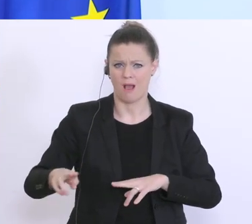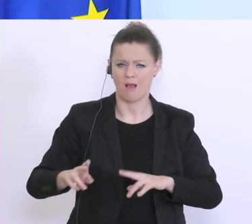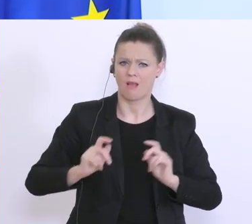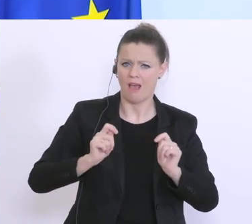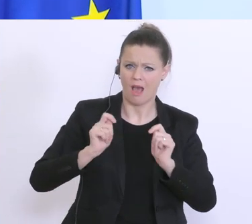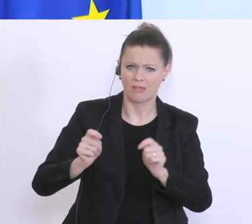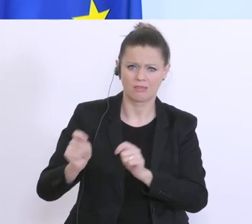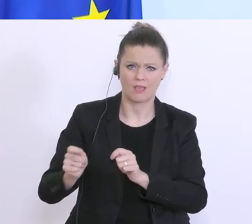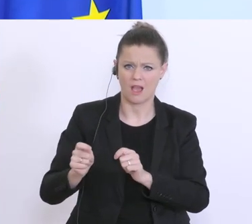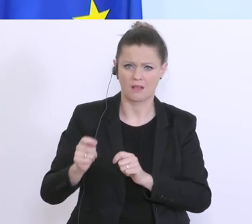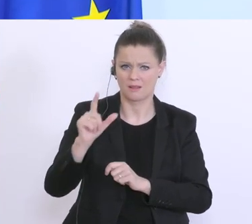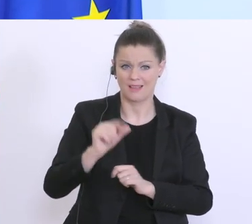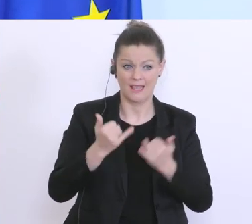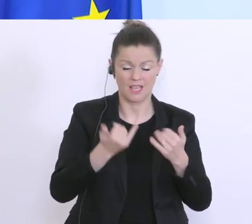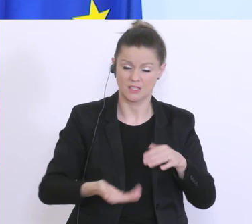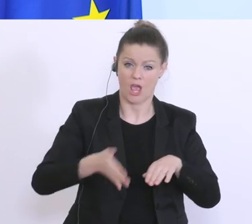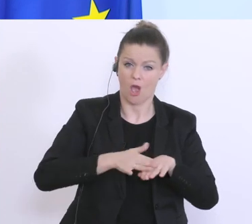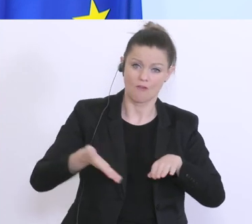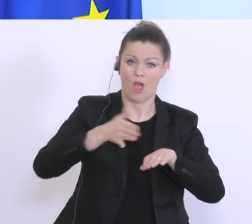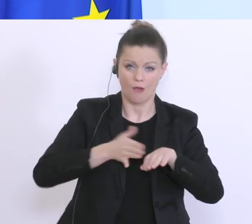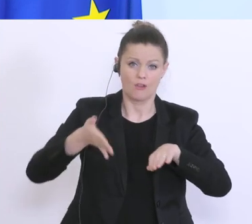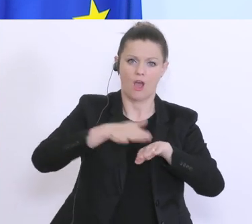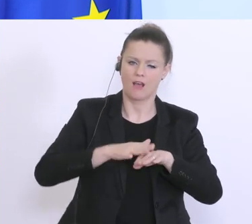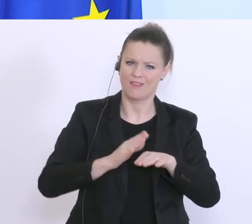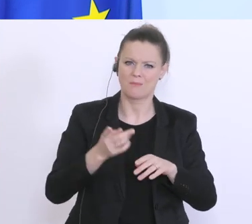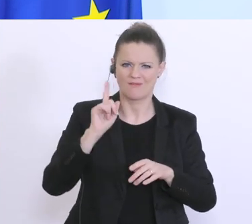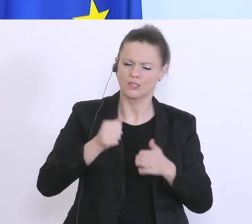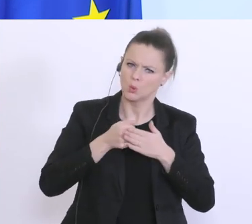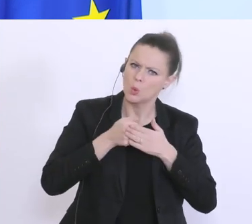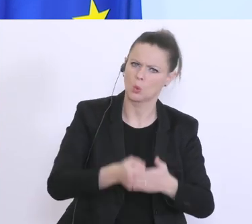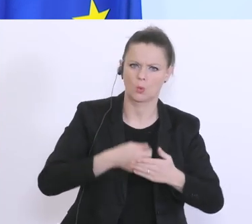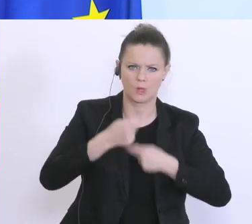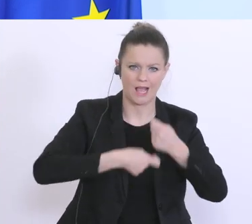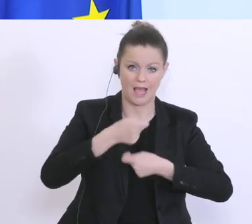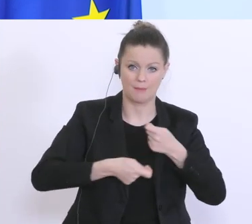aber hier weiß ich, das auf Hochdruck gearbeitet wird. Zur 2. Frage: Die 1. Phase